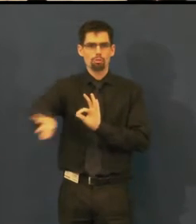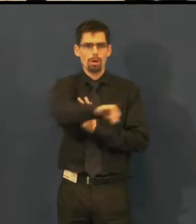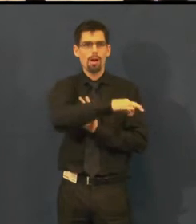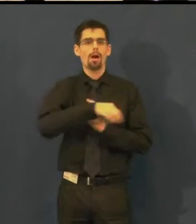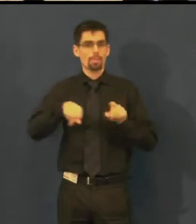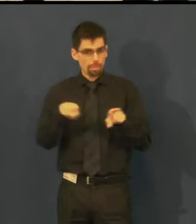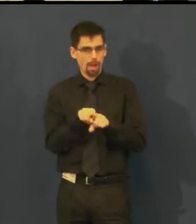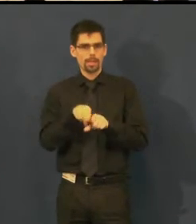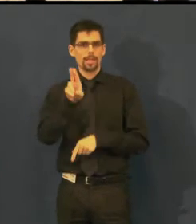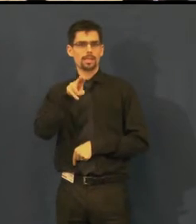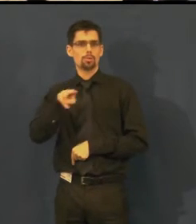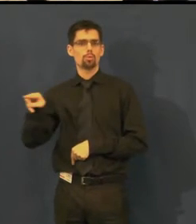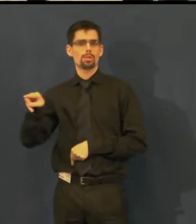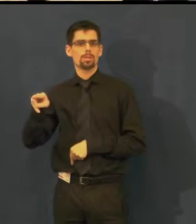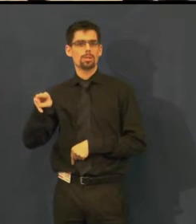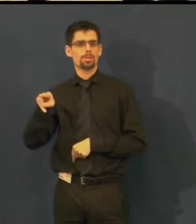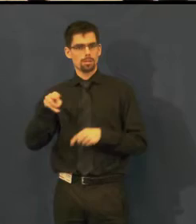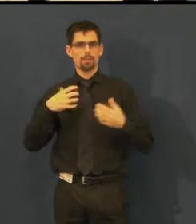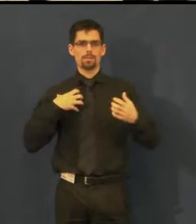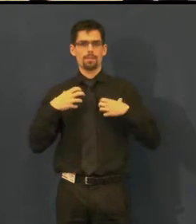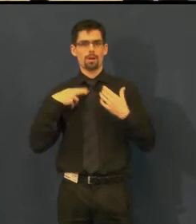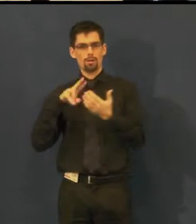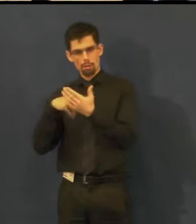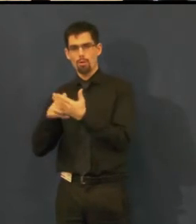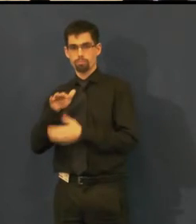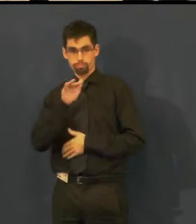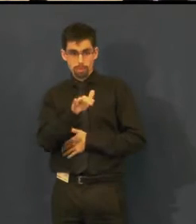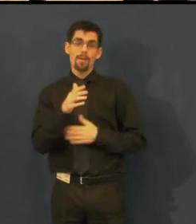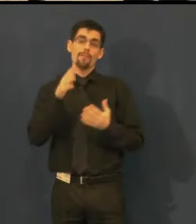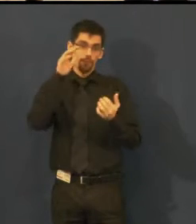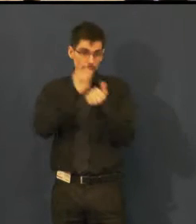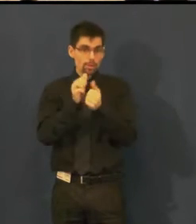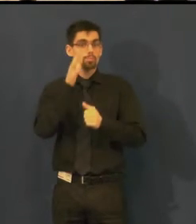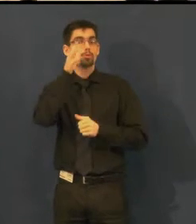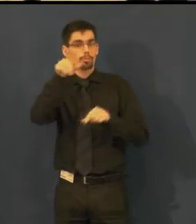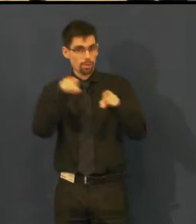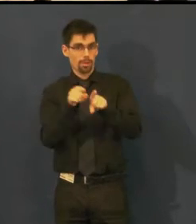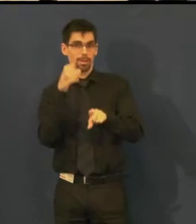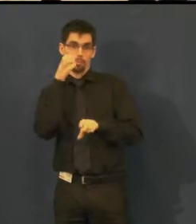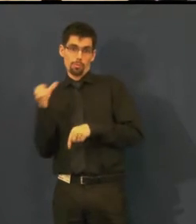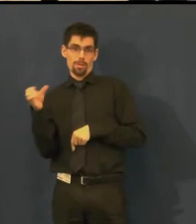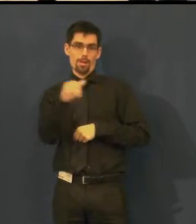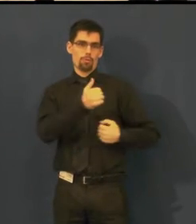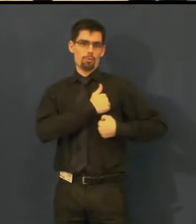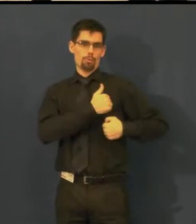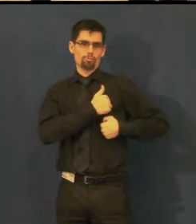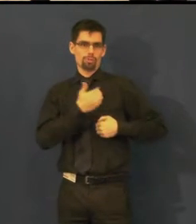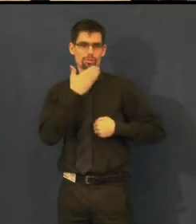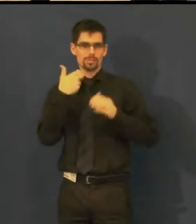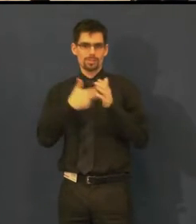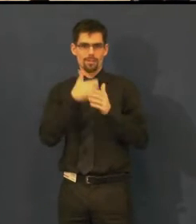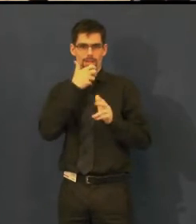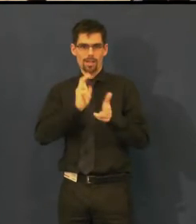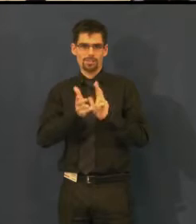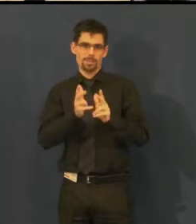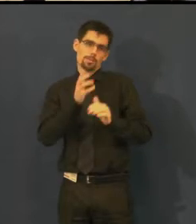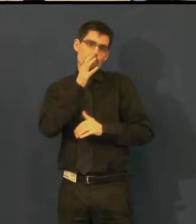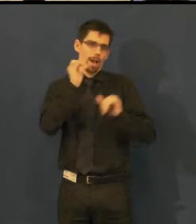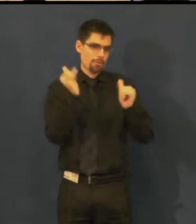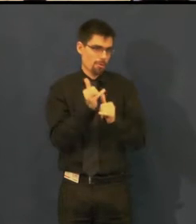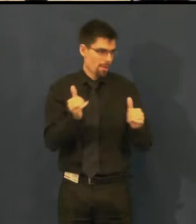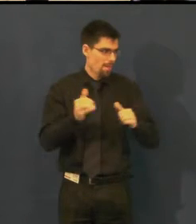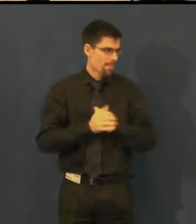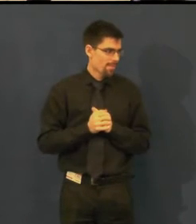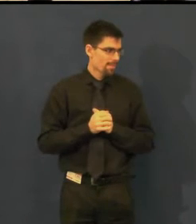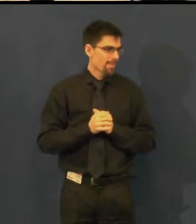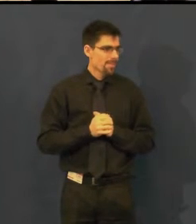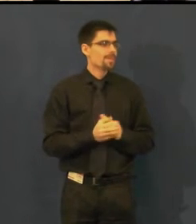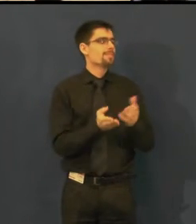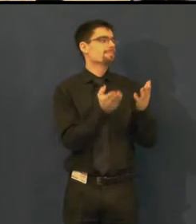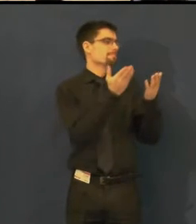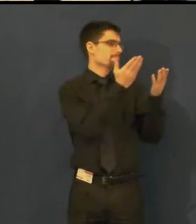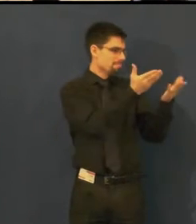a pevně věřím, že najdeme i tlumočení do českého znakového jazyka. Dámy, máte slovo.